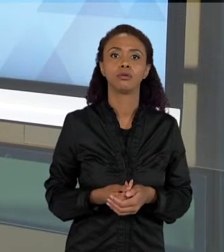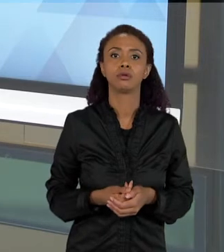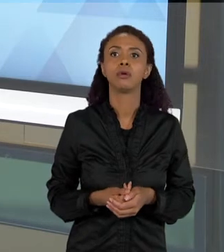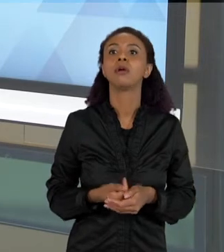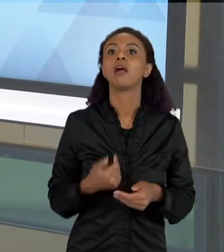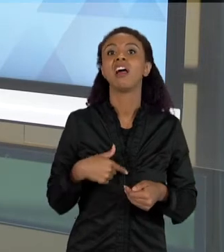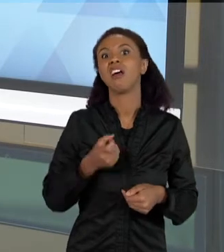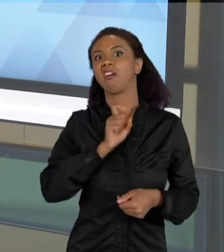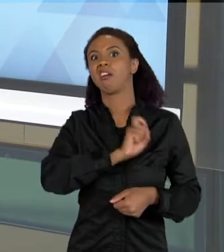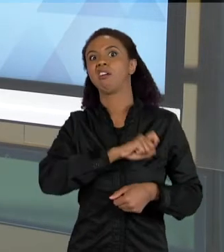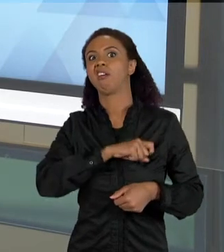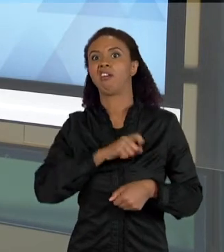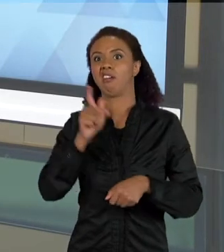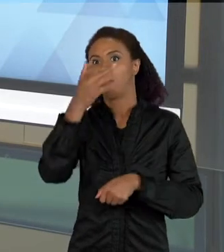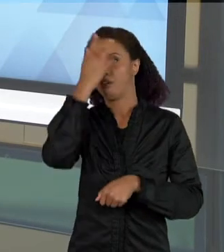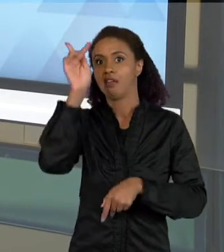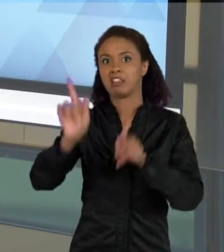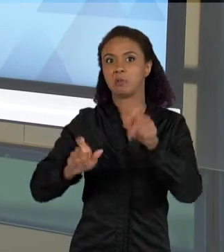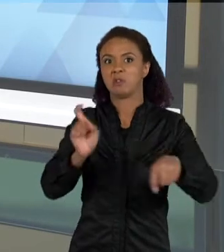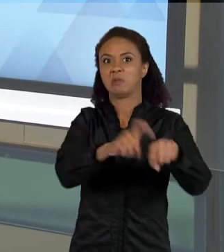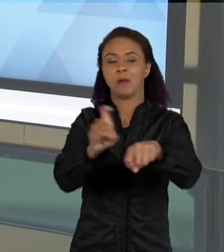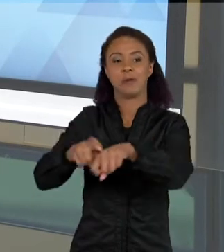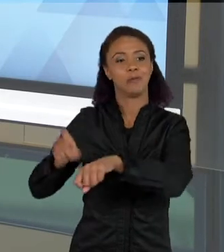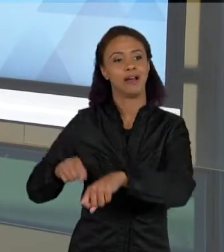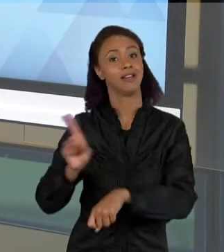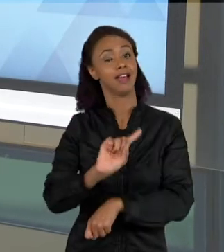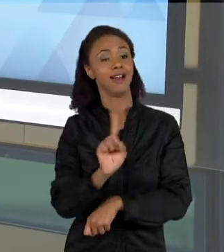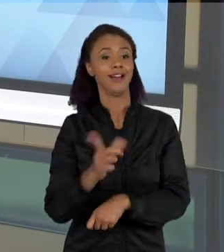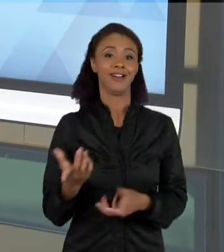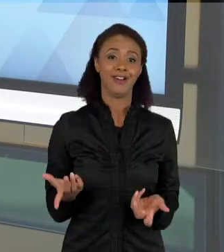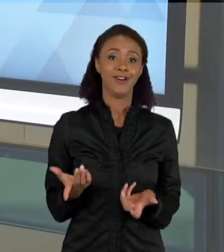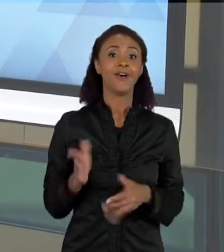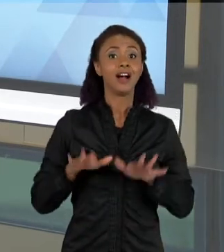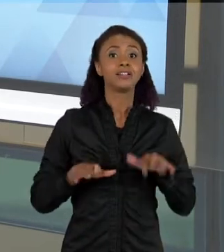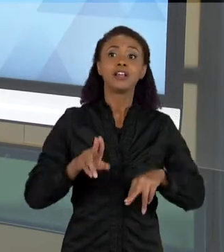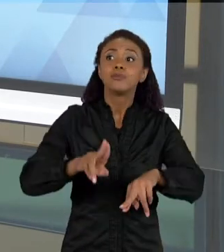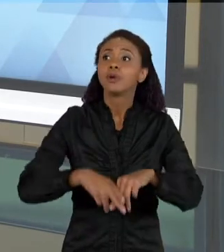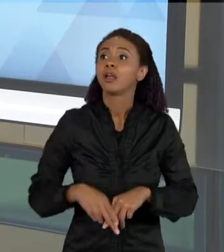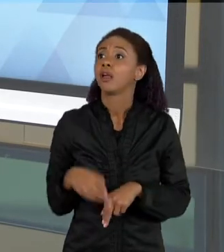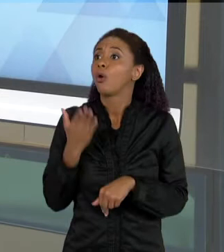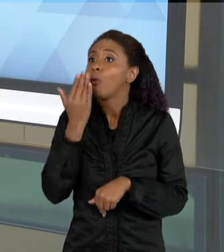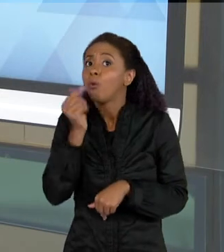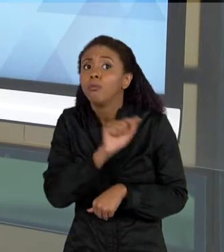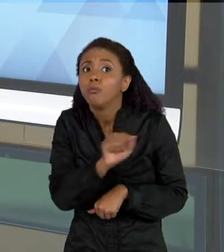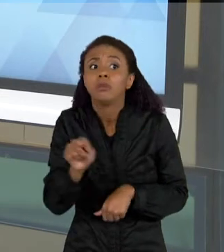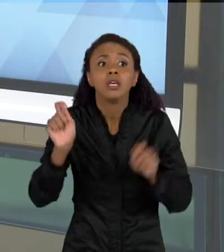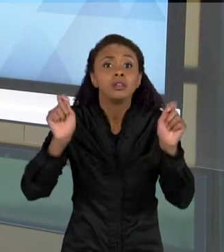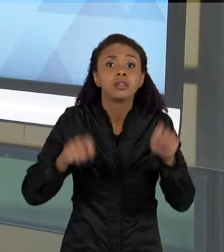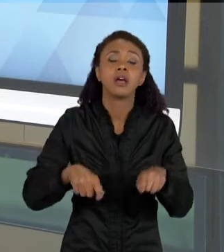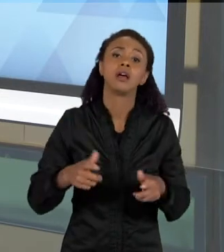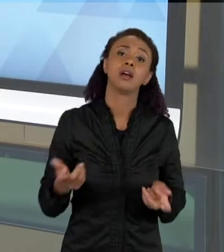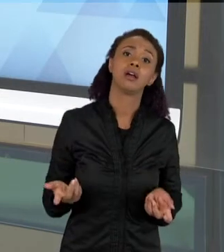POPULAÇÃO, NÉ, MAS TEM A VER TAMBÉM COM ALGUM RECURSO DE ALIMENTO, OU ALGUM RECURSO DE SOBREVIVÊNCIA, POR EXEMPLO